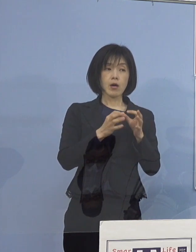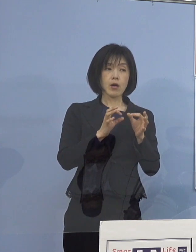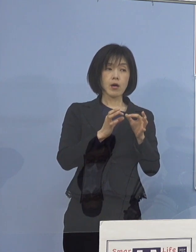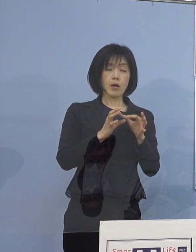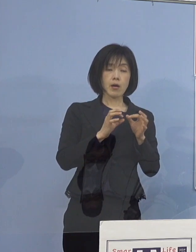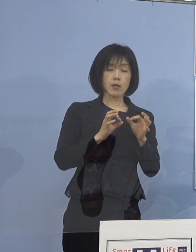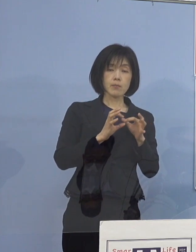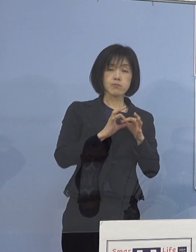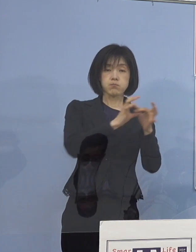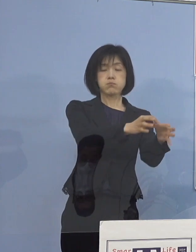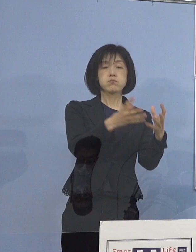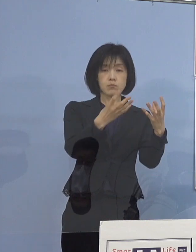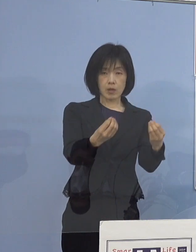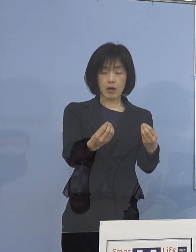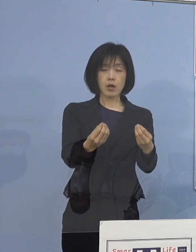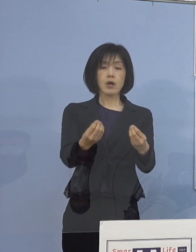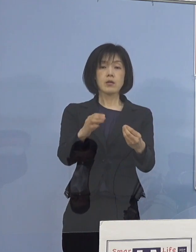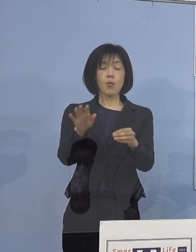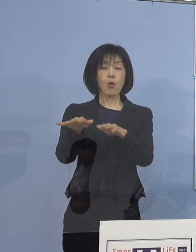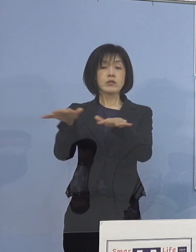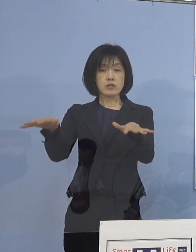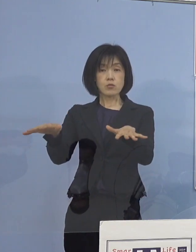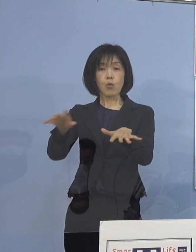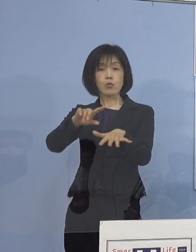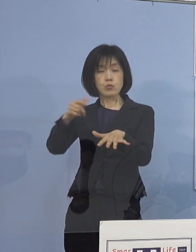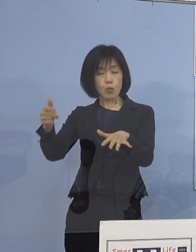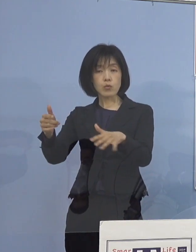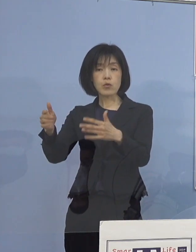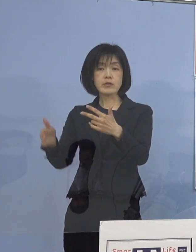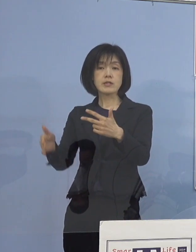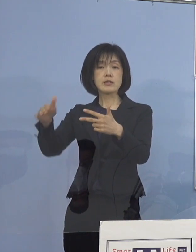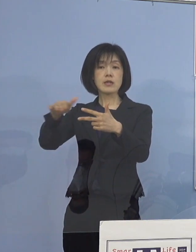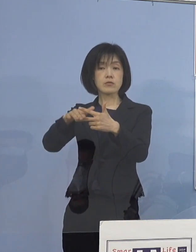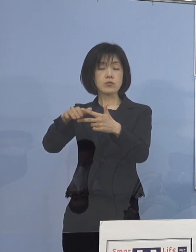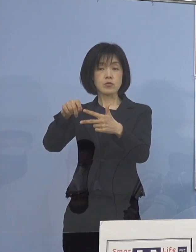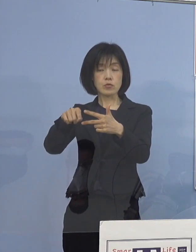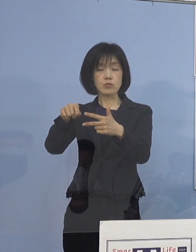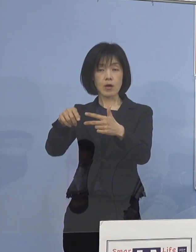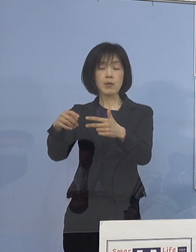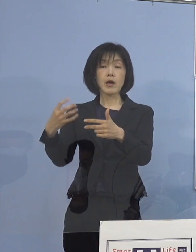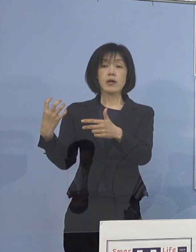そこも市町村の担当者との会議は 既にWEBで終わっているんですけれど